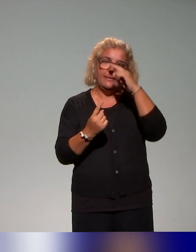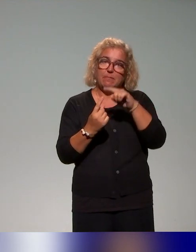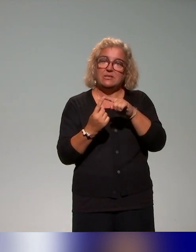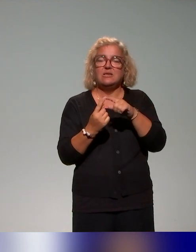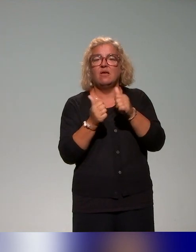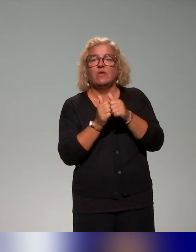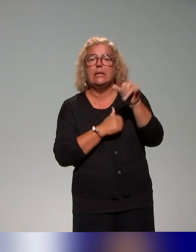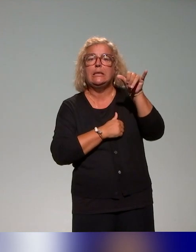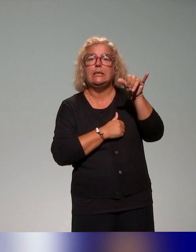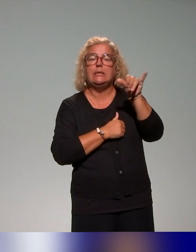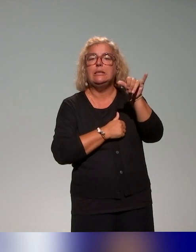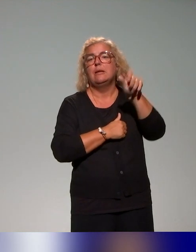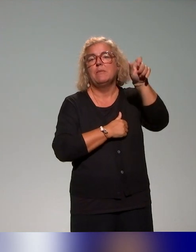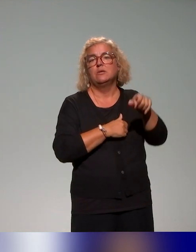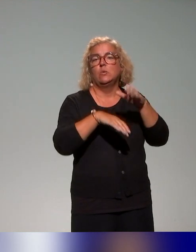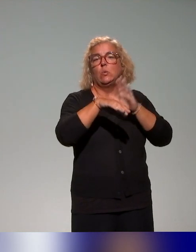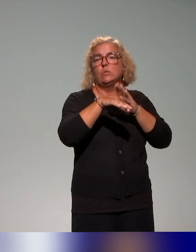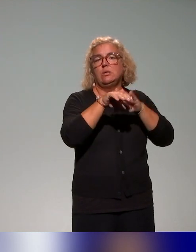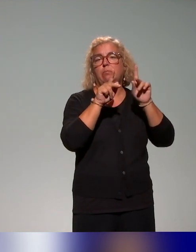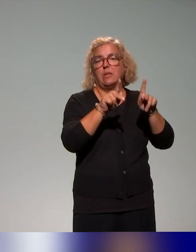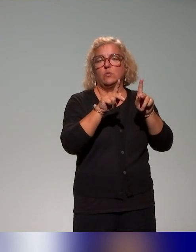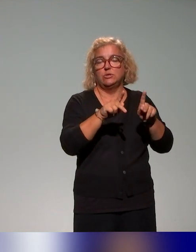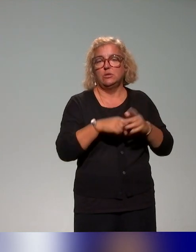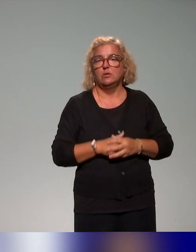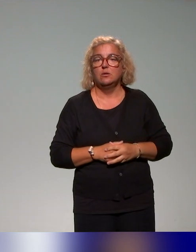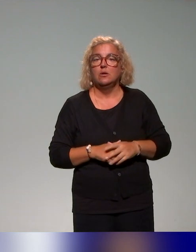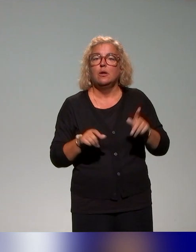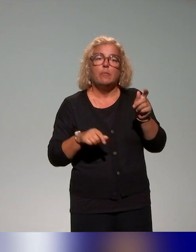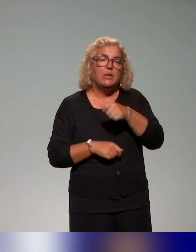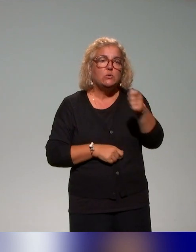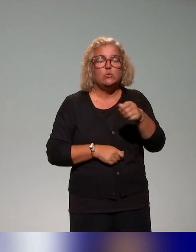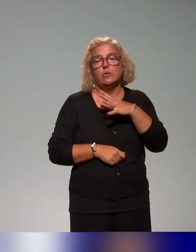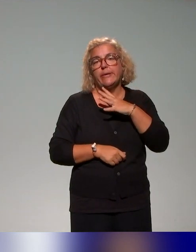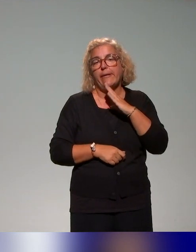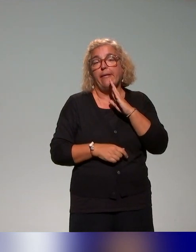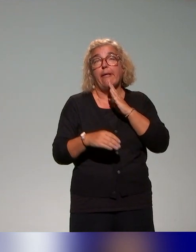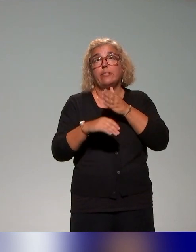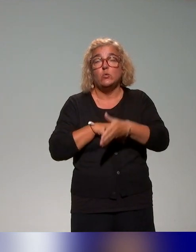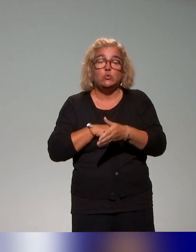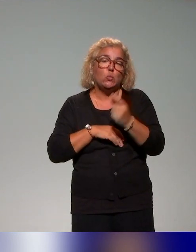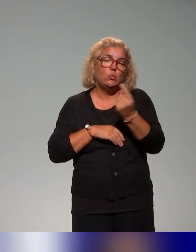et ingénieurs pédagogiques, avec l'idée toujours qu’il y ait d’une part introductive liée aux représentations justement liées